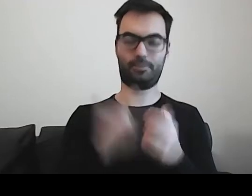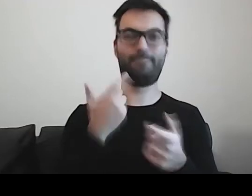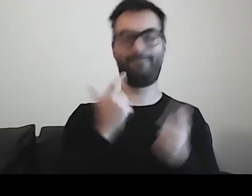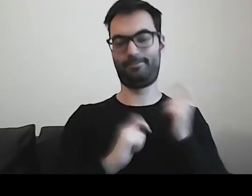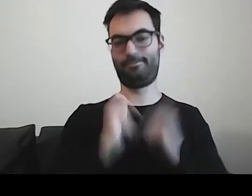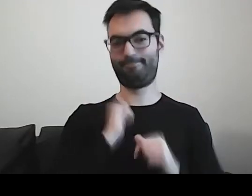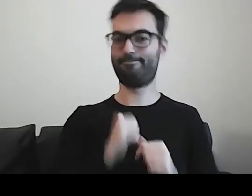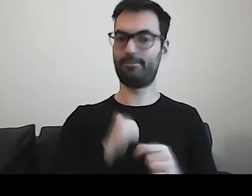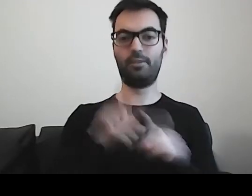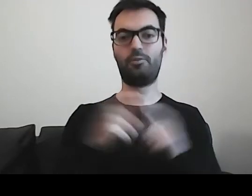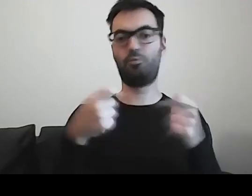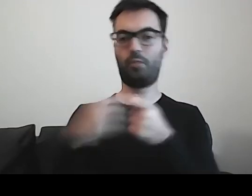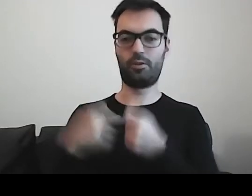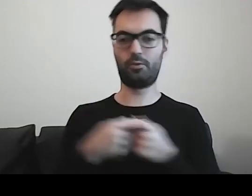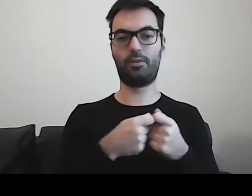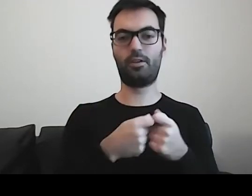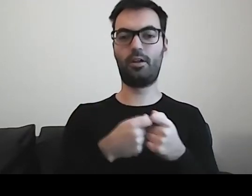również z osobami z niepełnosprawnością intelektualną,